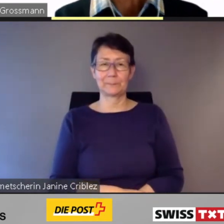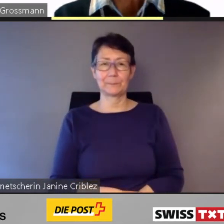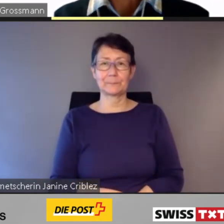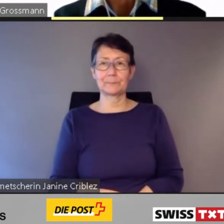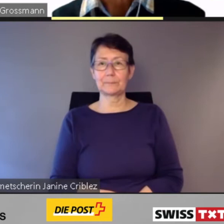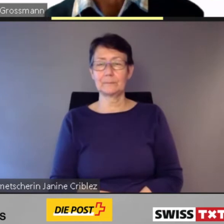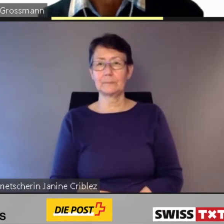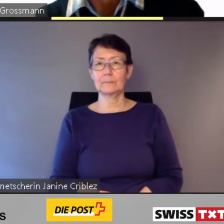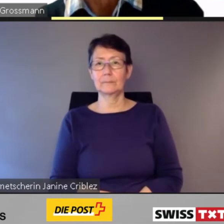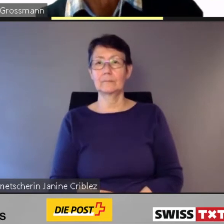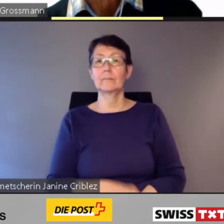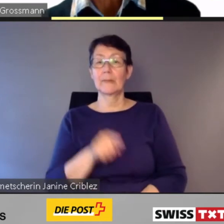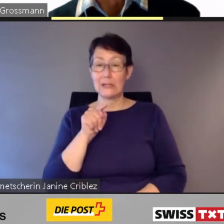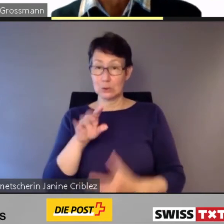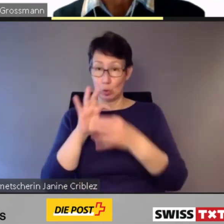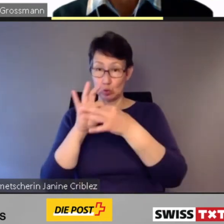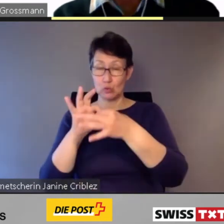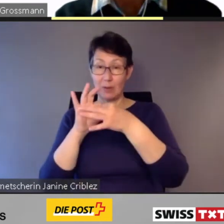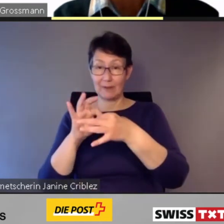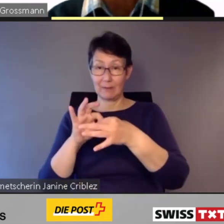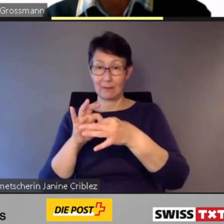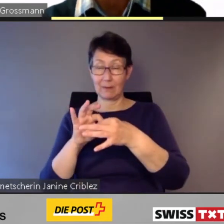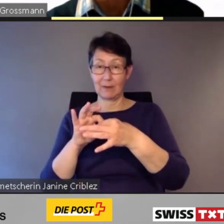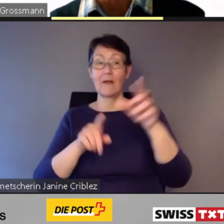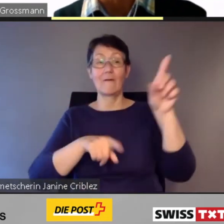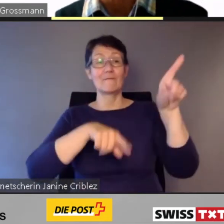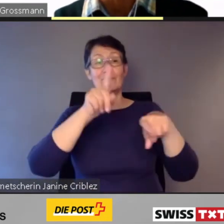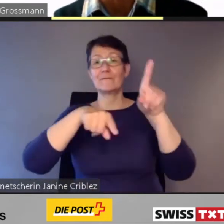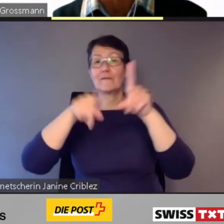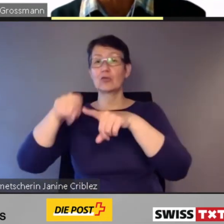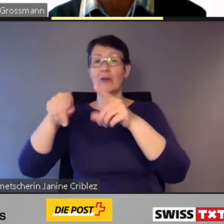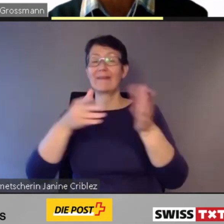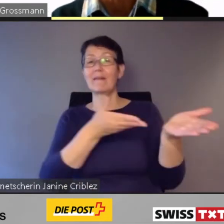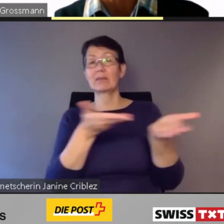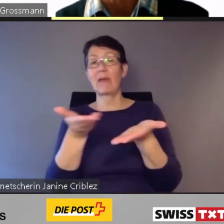In diesem Zusammenhang überlegen sich verschiedene Transportunternehmen